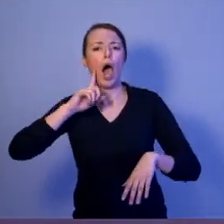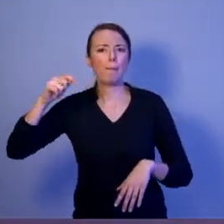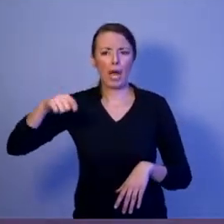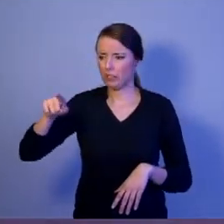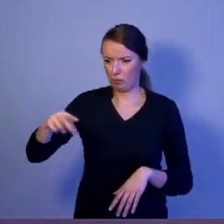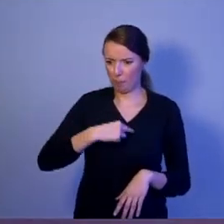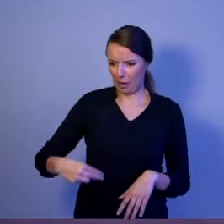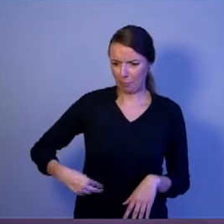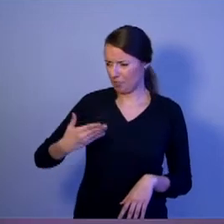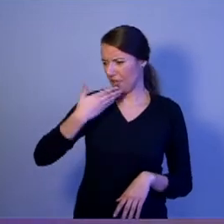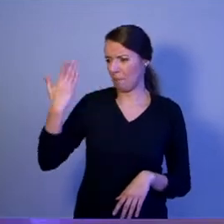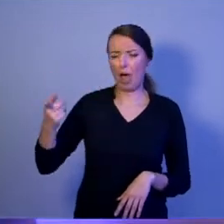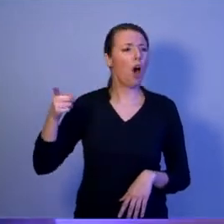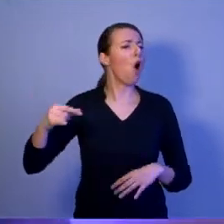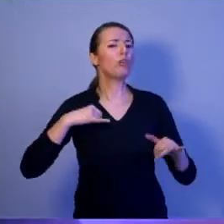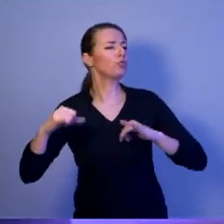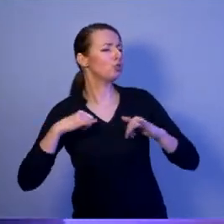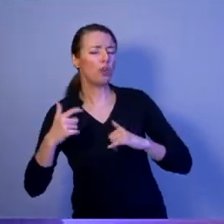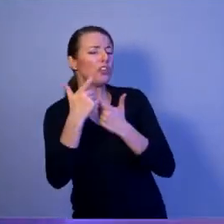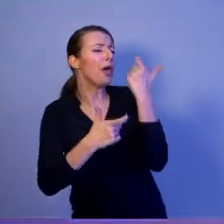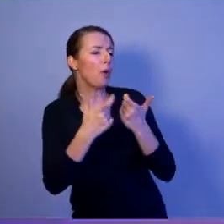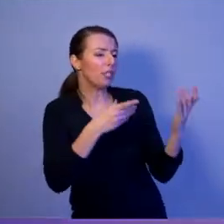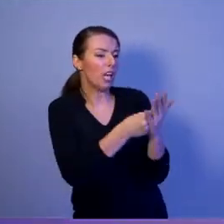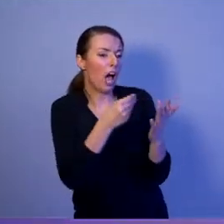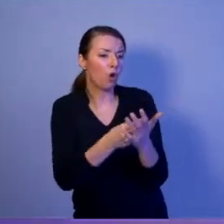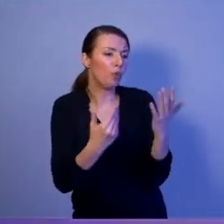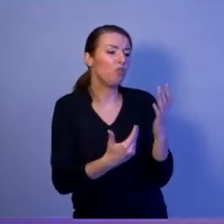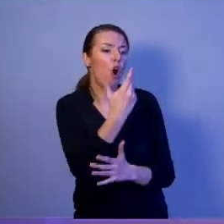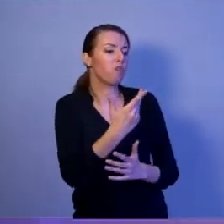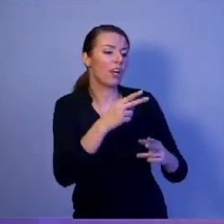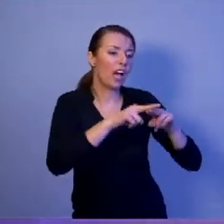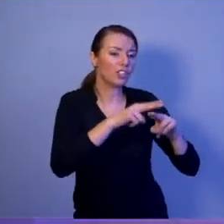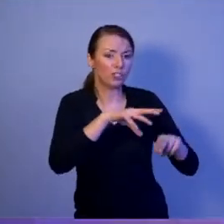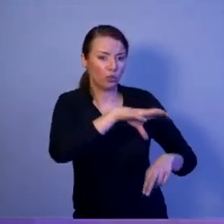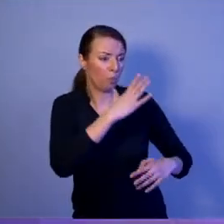tych systemów uzbrojenia. Ale pamiętajmy o jednej najważniejszej rzeczy: